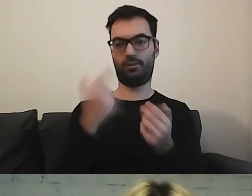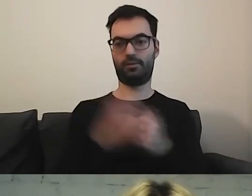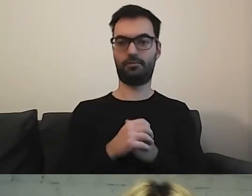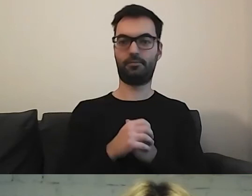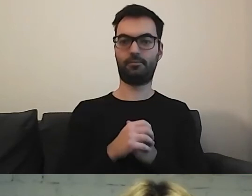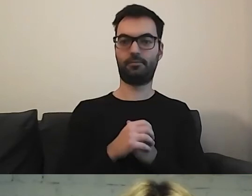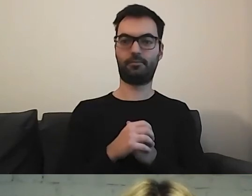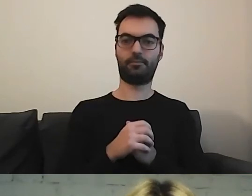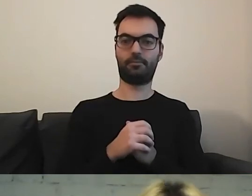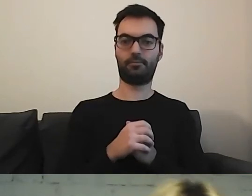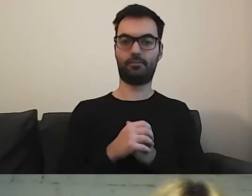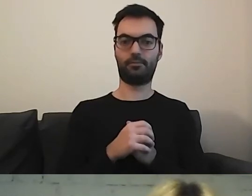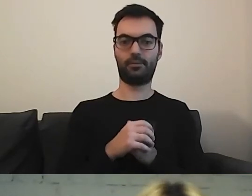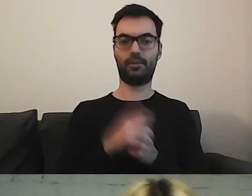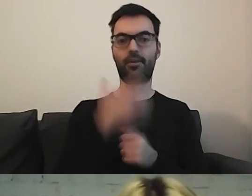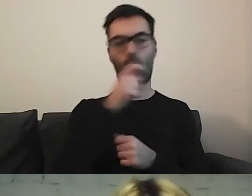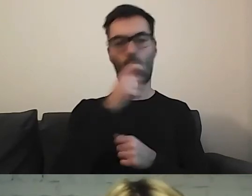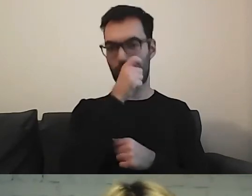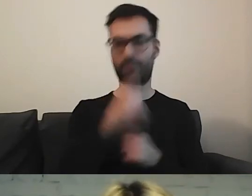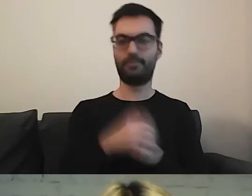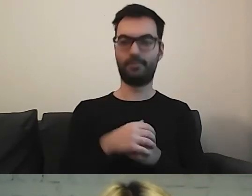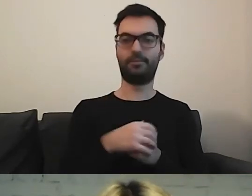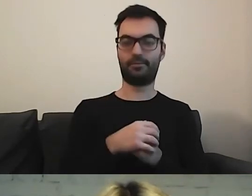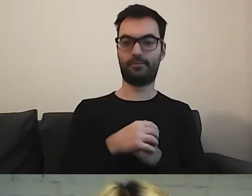MAŁGORZATA: Kasia znalazła przez lupkę. Przez lupkę?